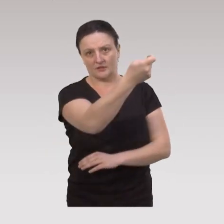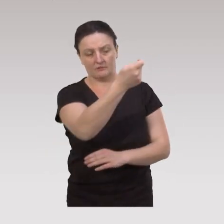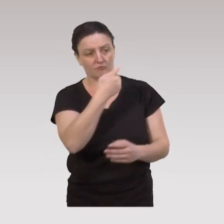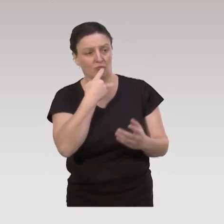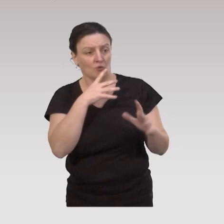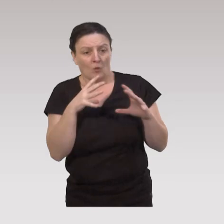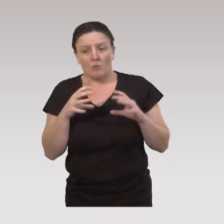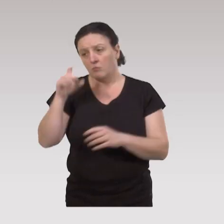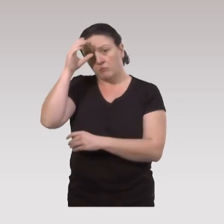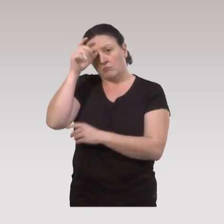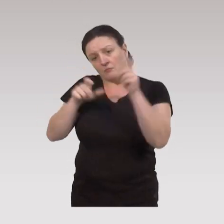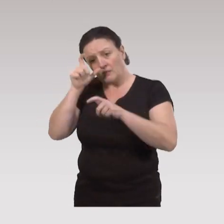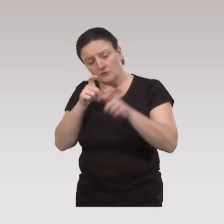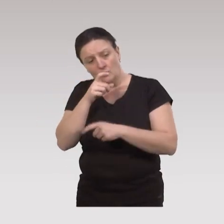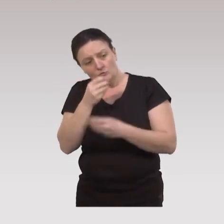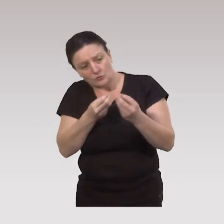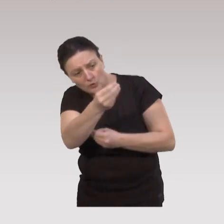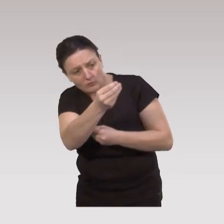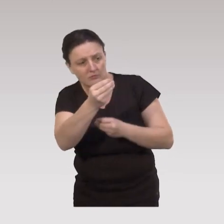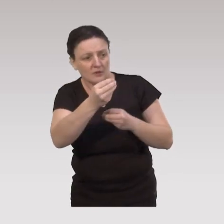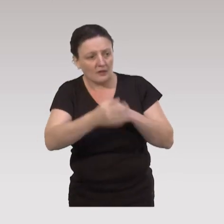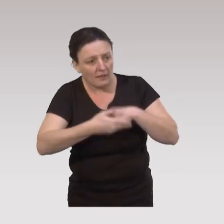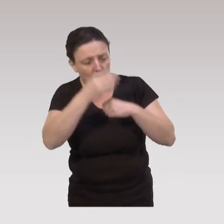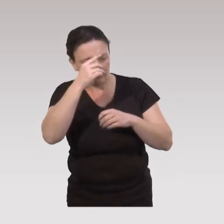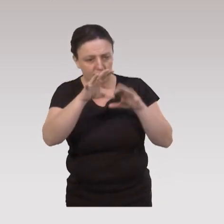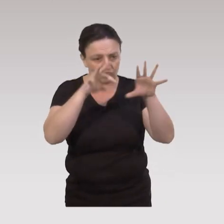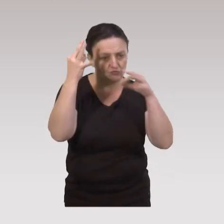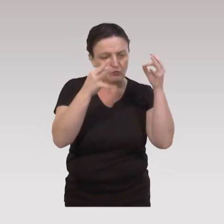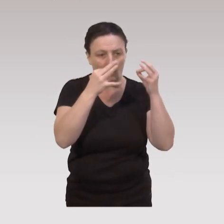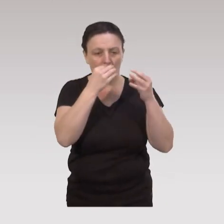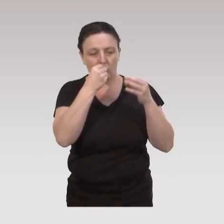où l’on vient renforcer les compétences des personnes à faire des choix éclairés en matière de santé, de bien vieillir.